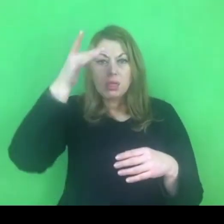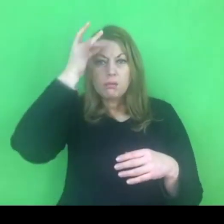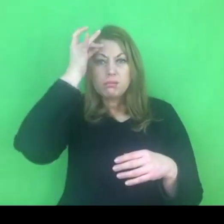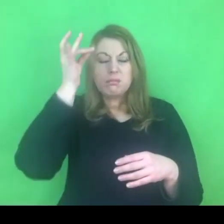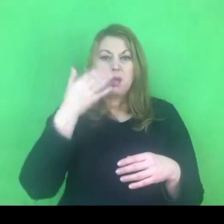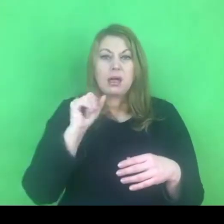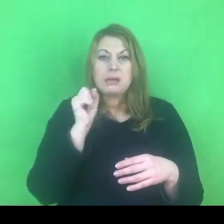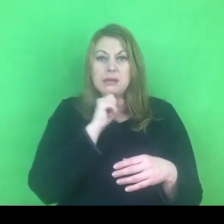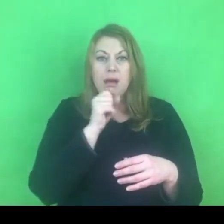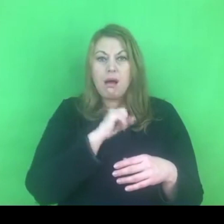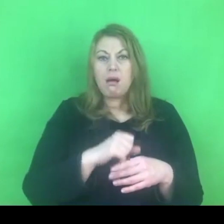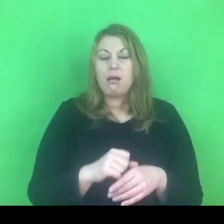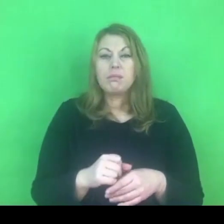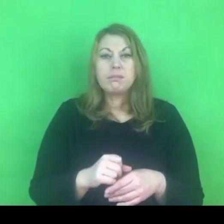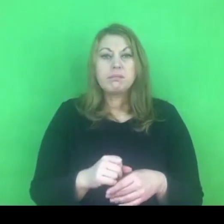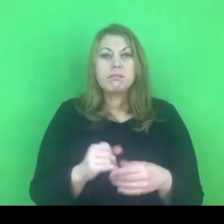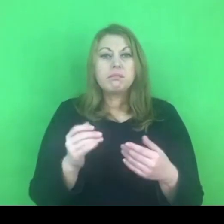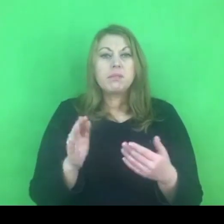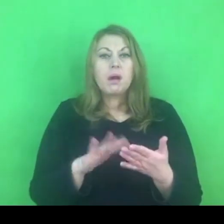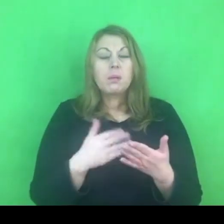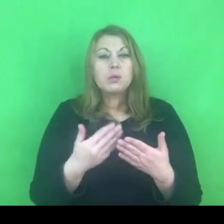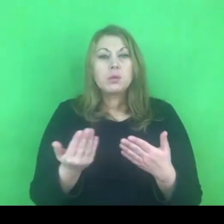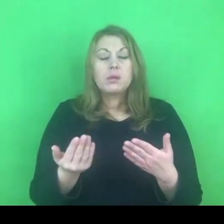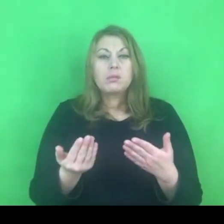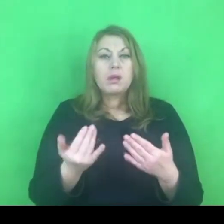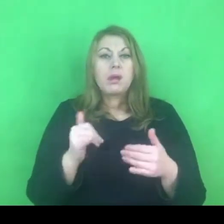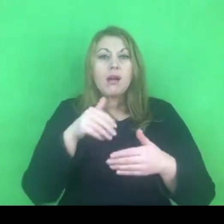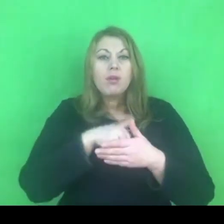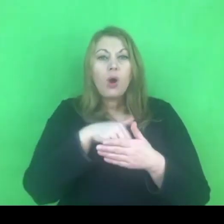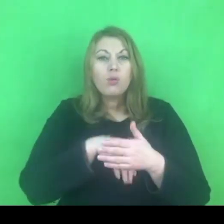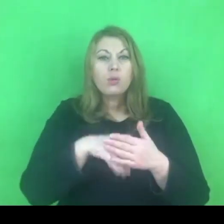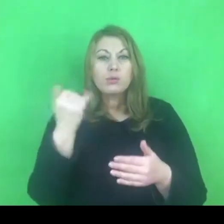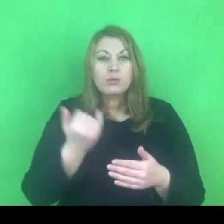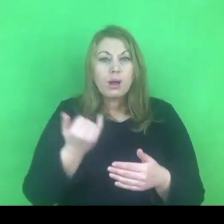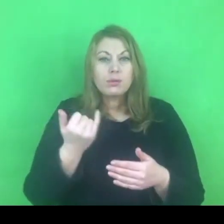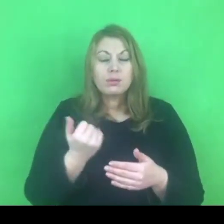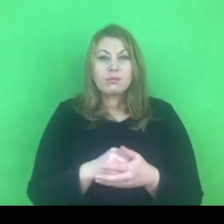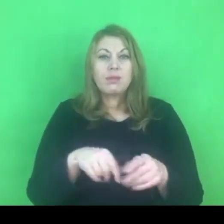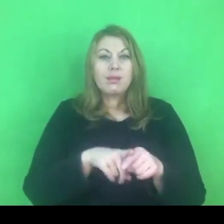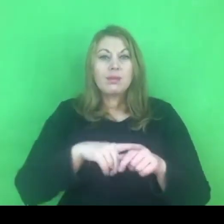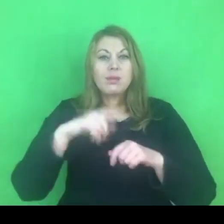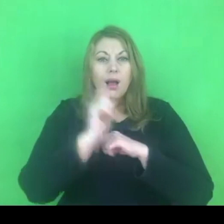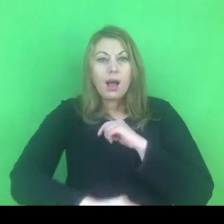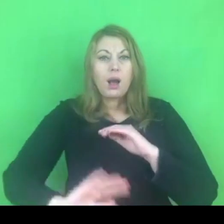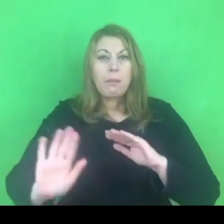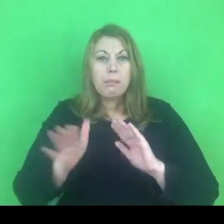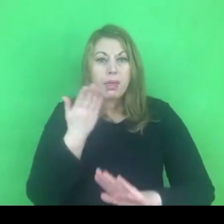Przekonań związanych z wychowaniem, ze stosowaniem kar cielesnych itd.